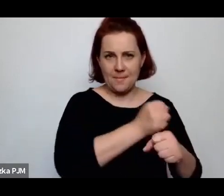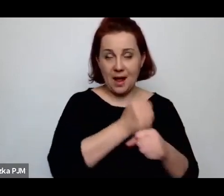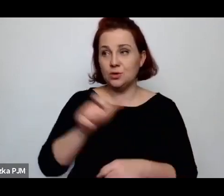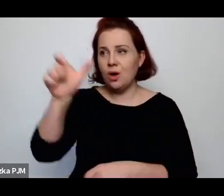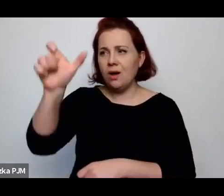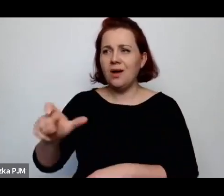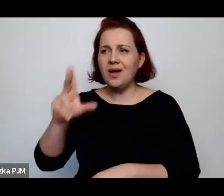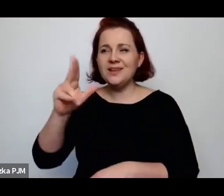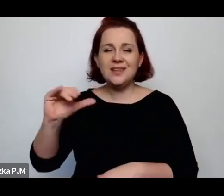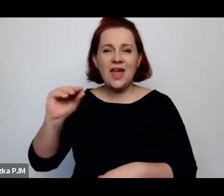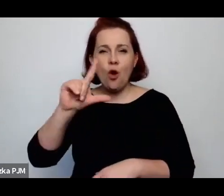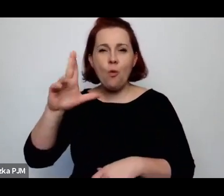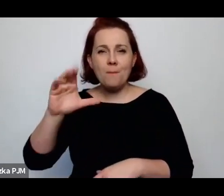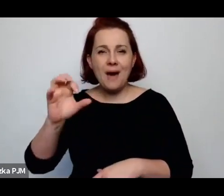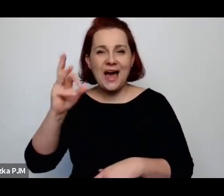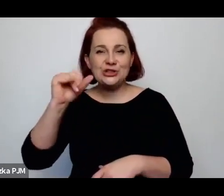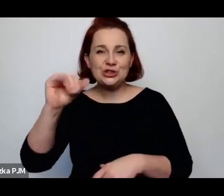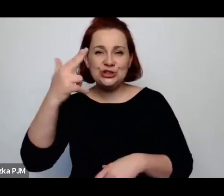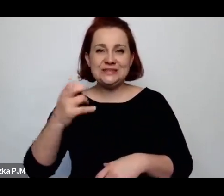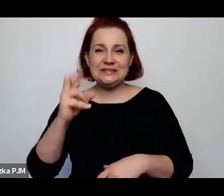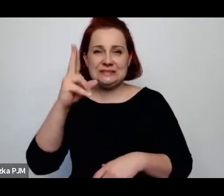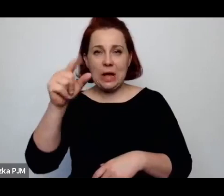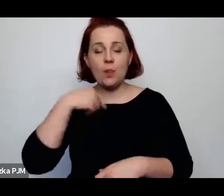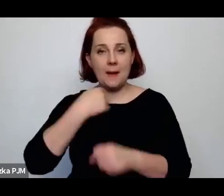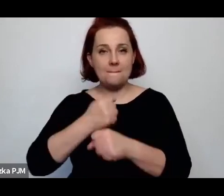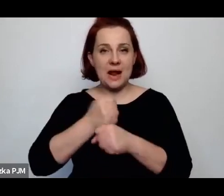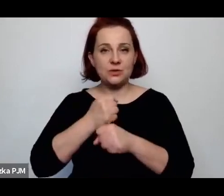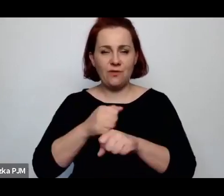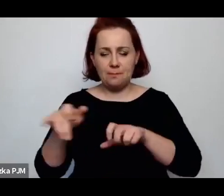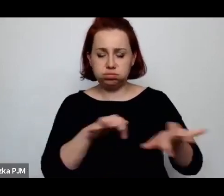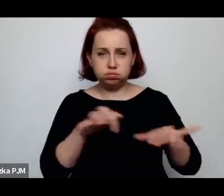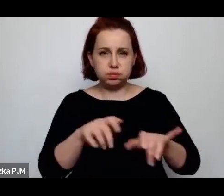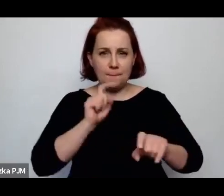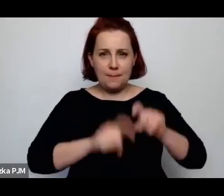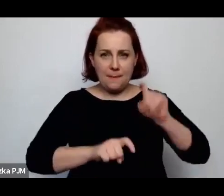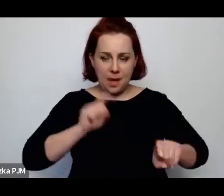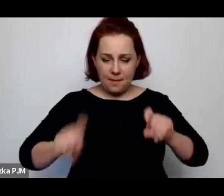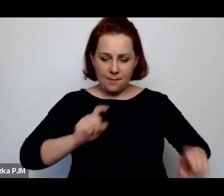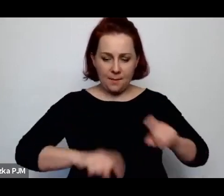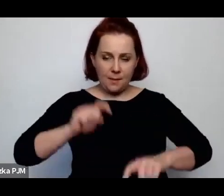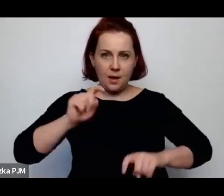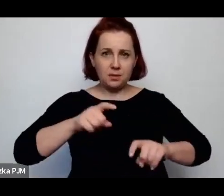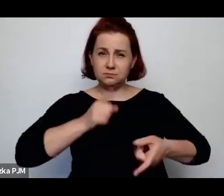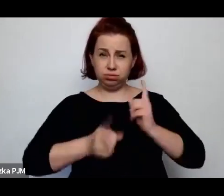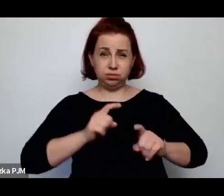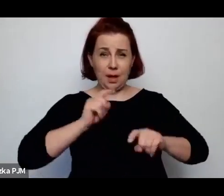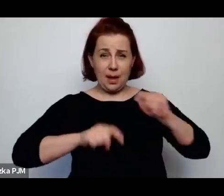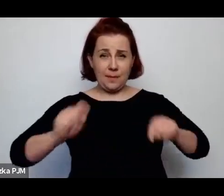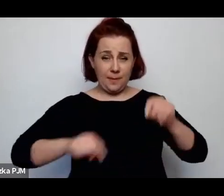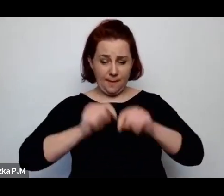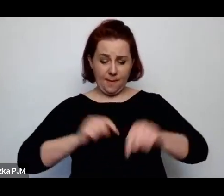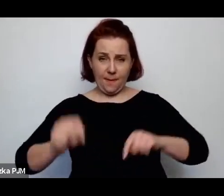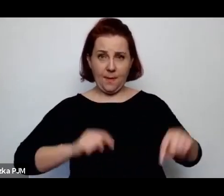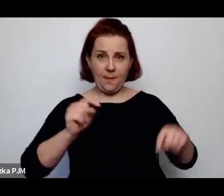przy czym była genialną maszynistyką, piszącą błyskawicznie i piszącą w kilku językach